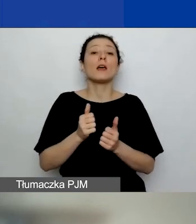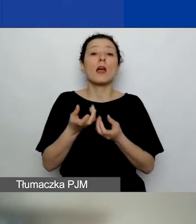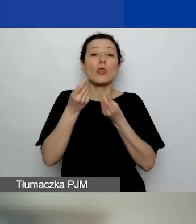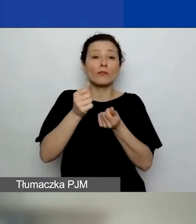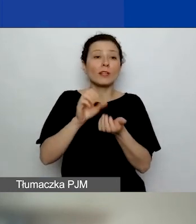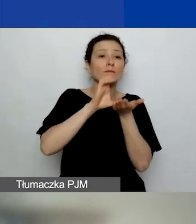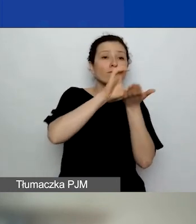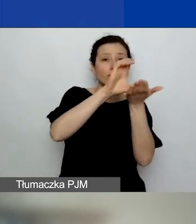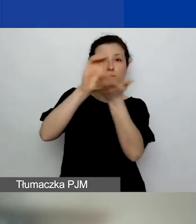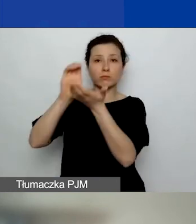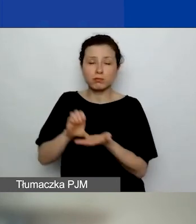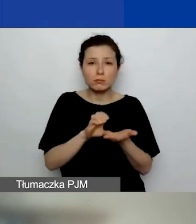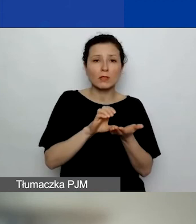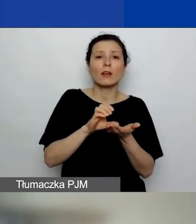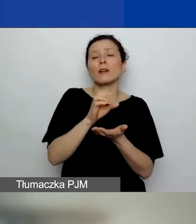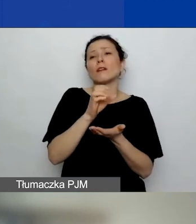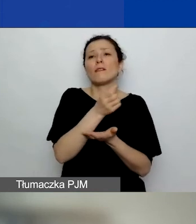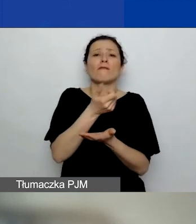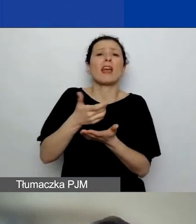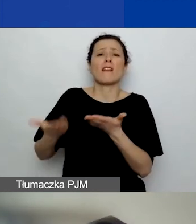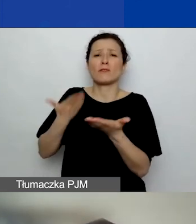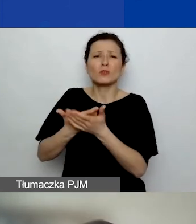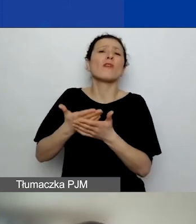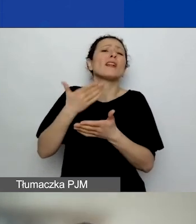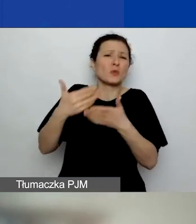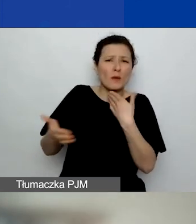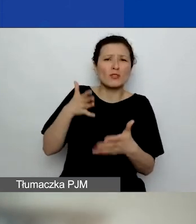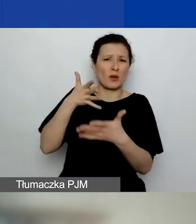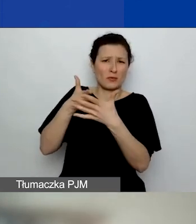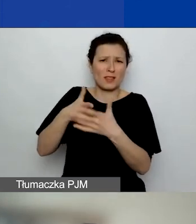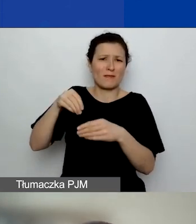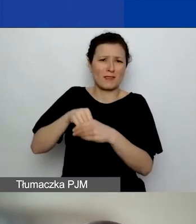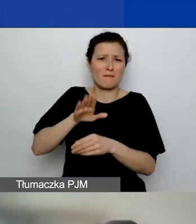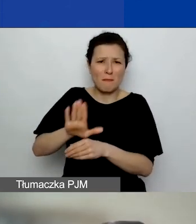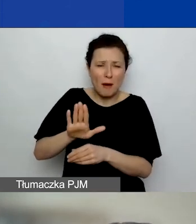wiele słabiej ocenionych wniosków z niedoreprezentowanych województw.